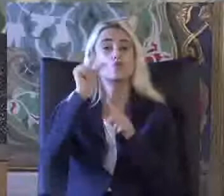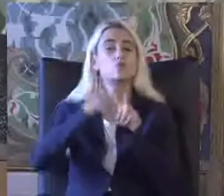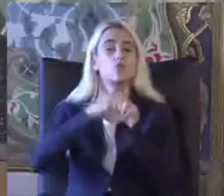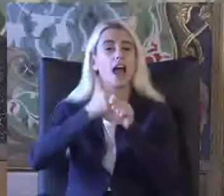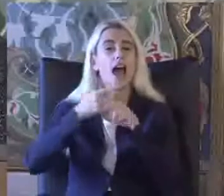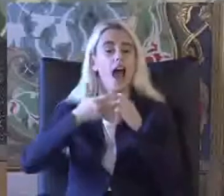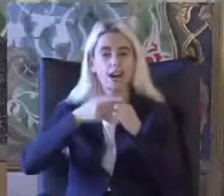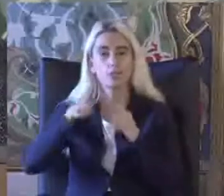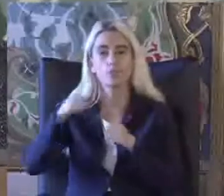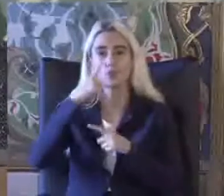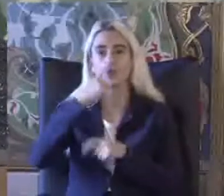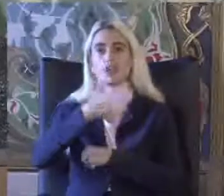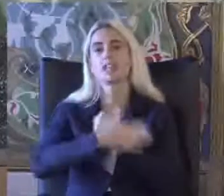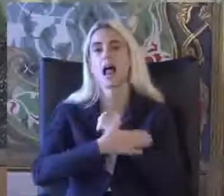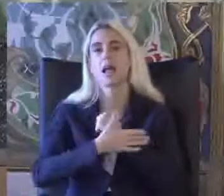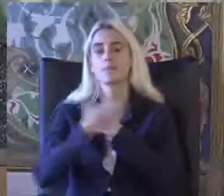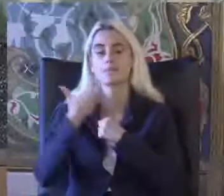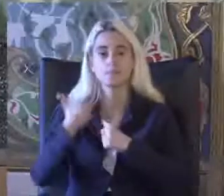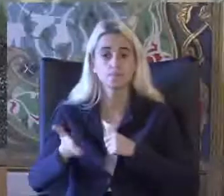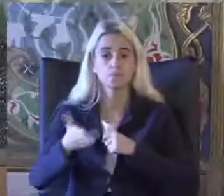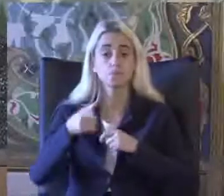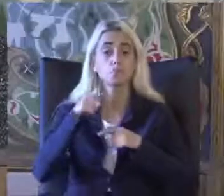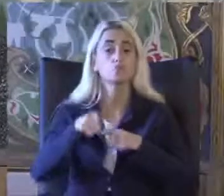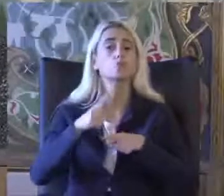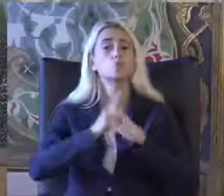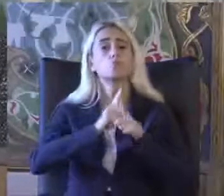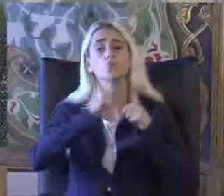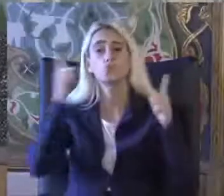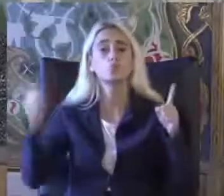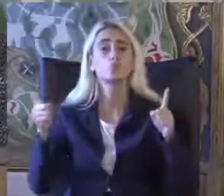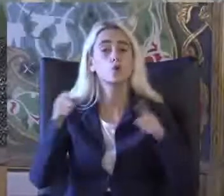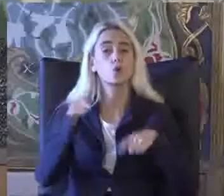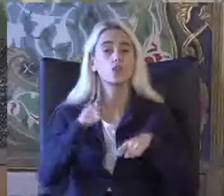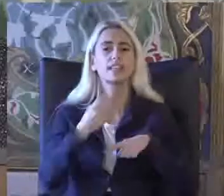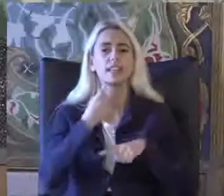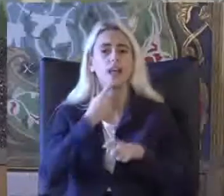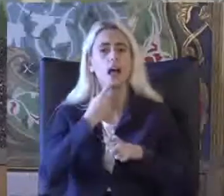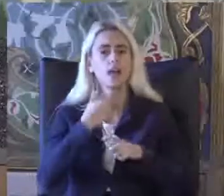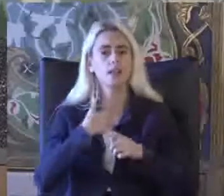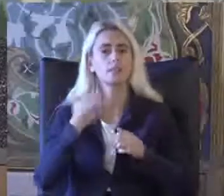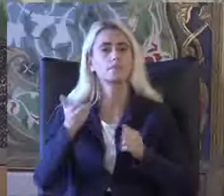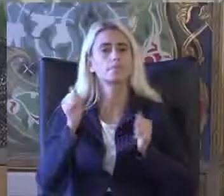Ben hareketi ile de uzun yıllardır çok büyük bir uyumla çalışıyorum özveriyle çalışmalarını